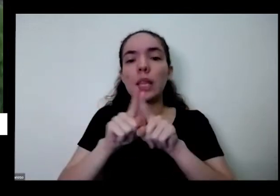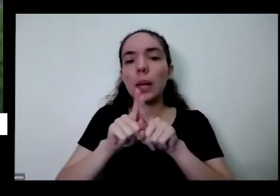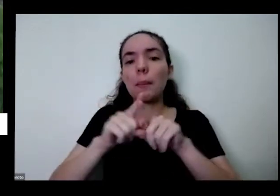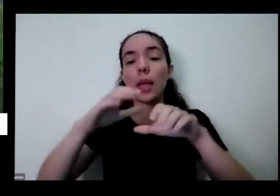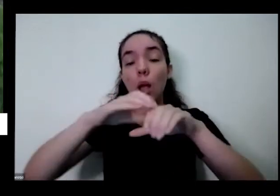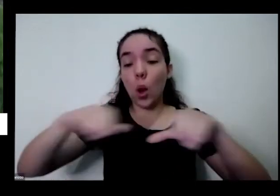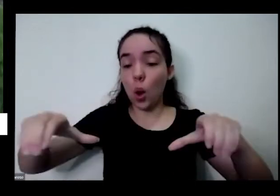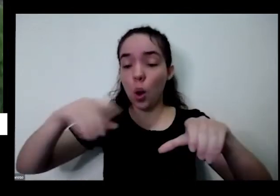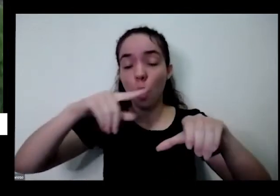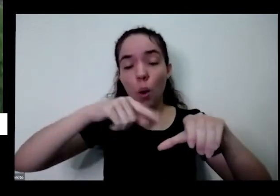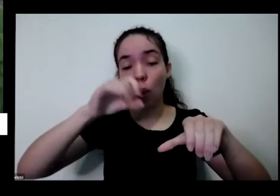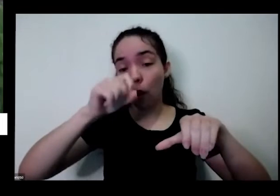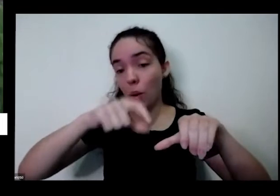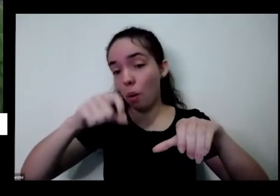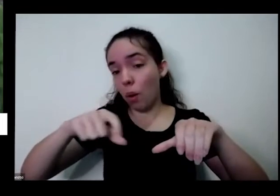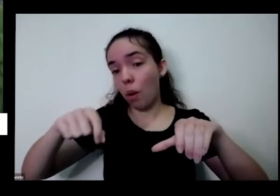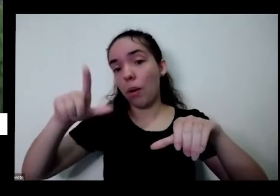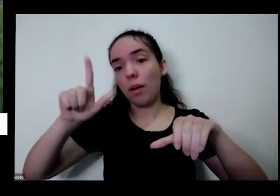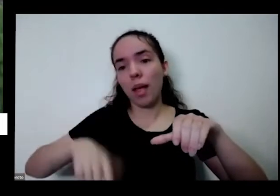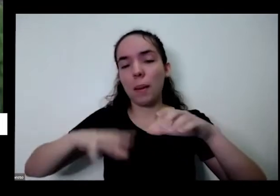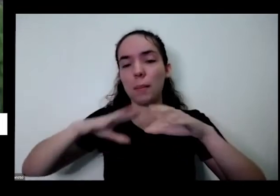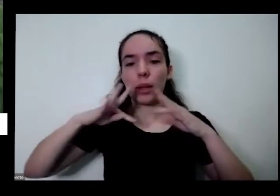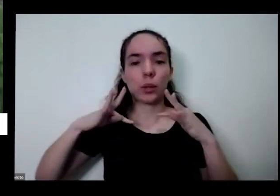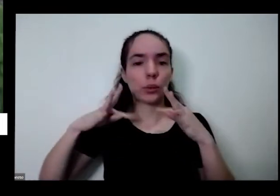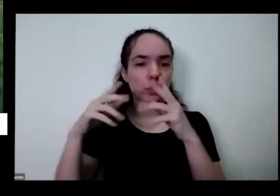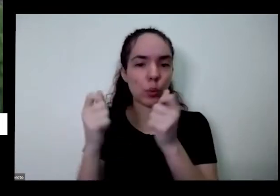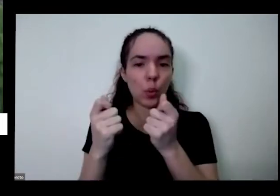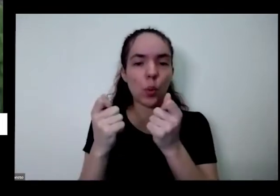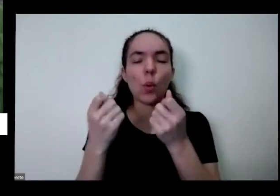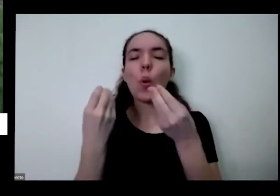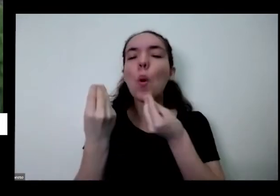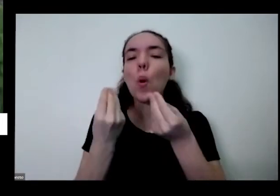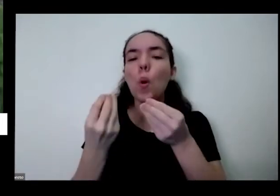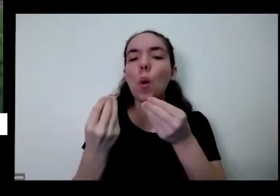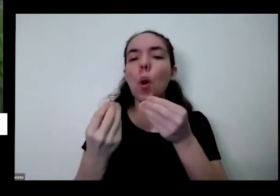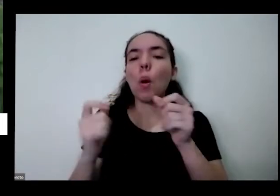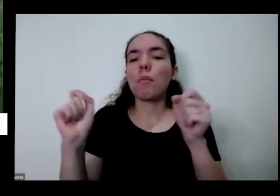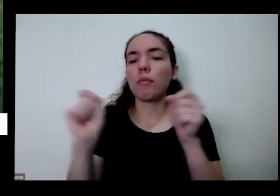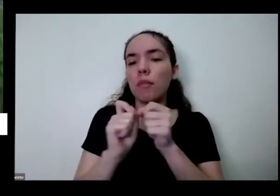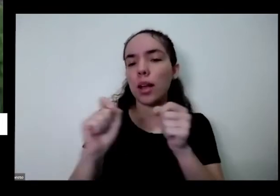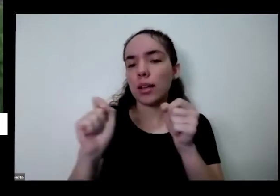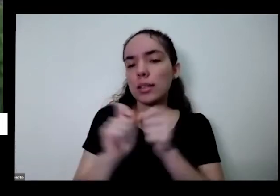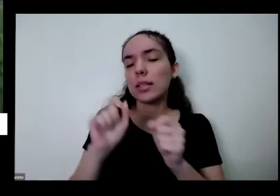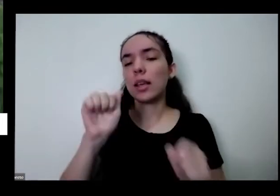escolha do local a escolha do base como fazer adubo orgânico como ter plantas companheiras